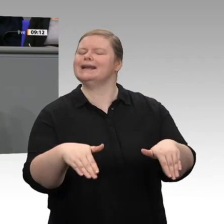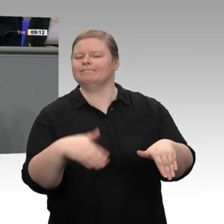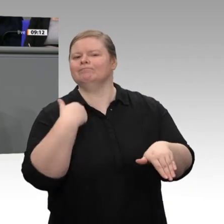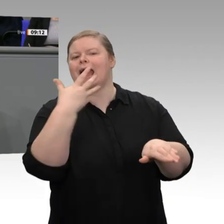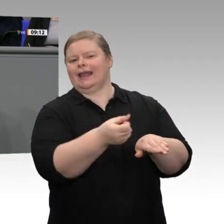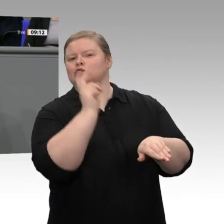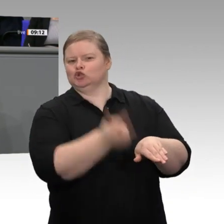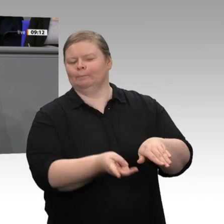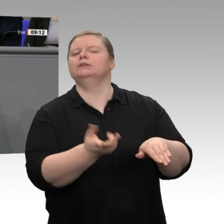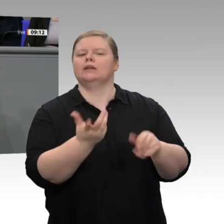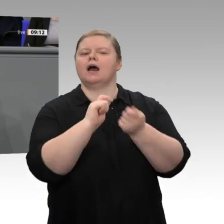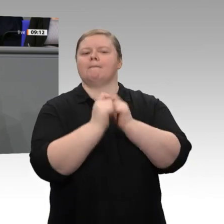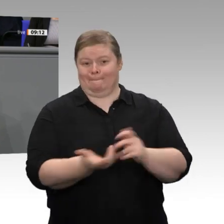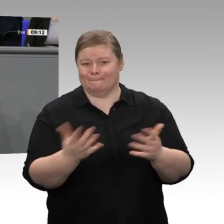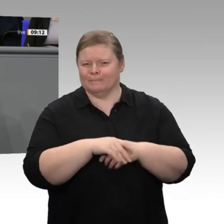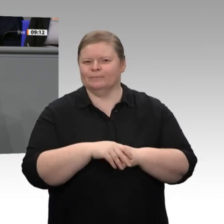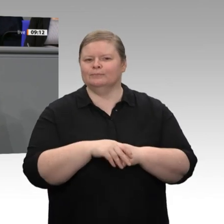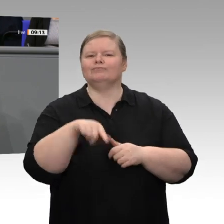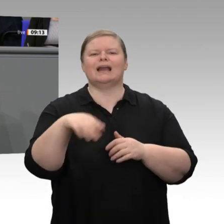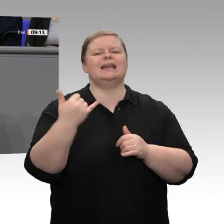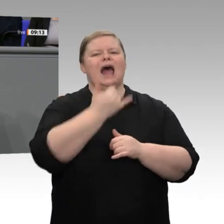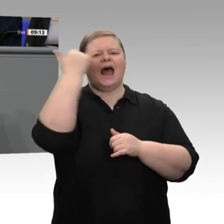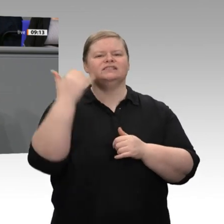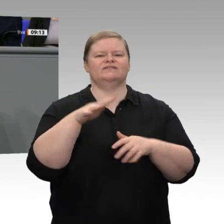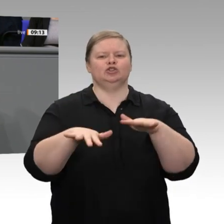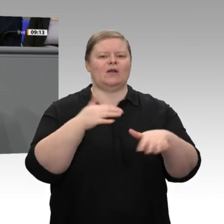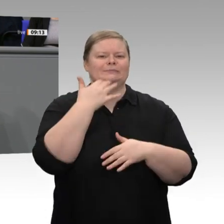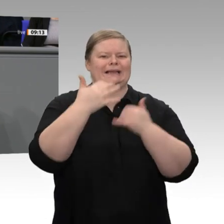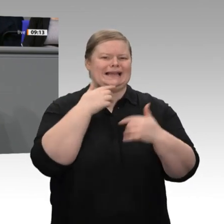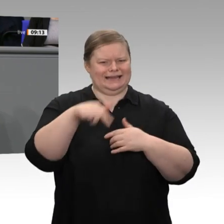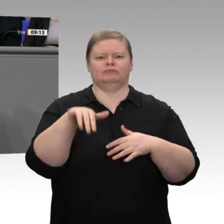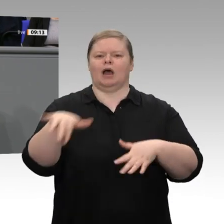den Soli abschaffen wollen. Ich hätte mir gewünscht, dass wir über den ersten Schritt